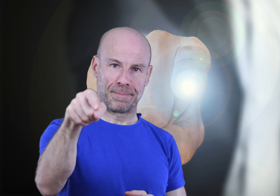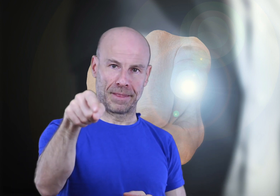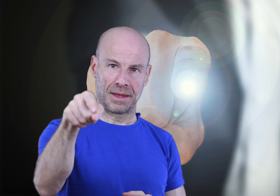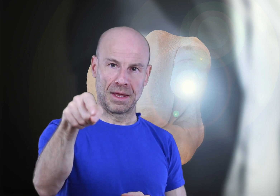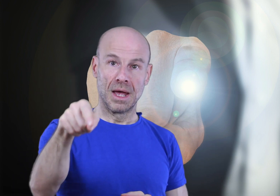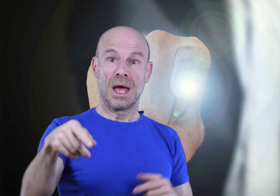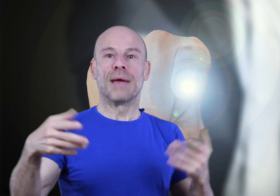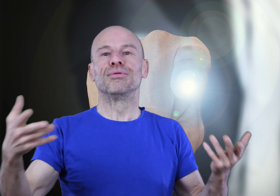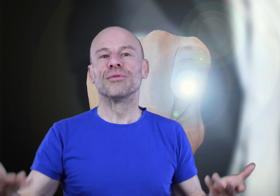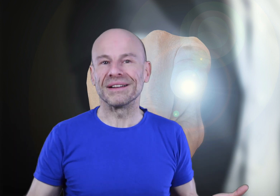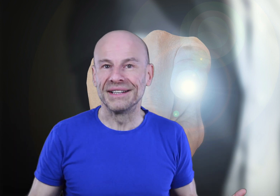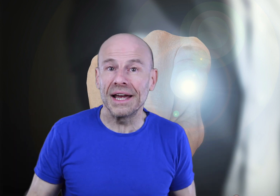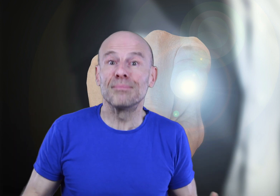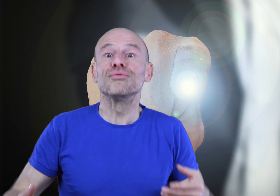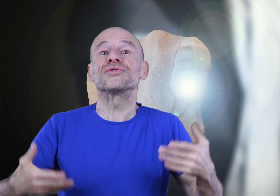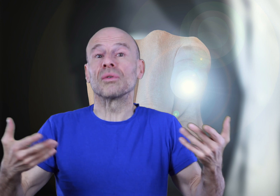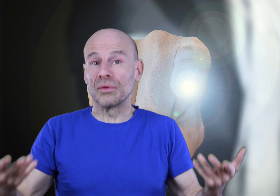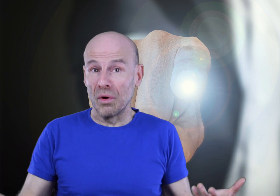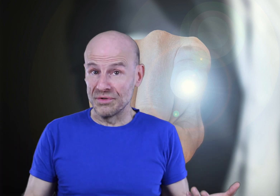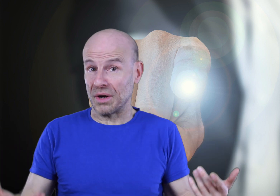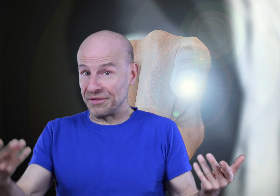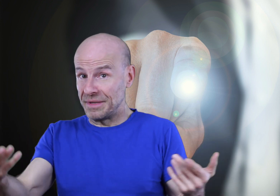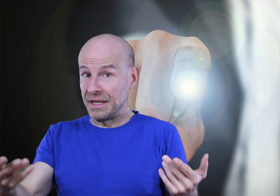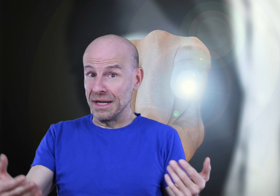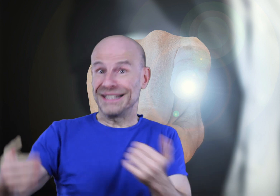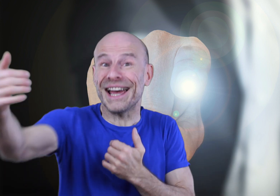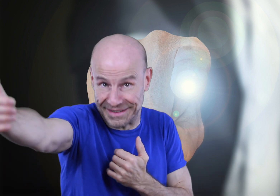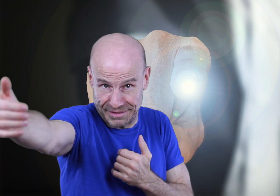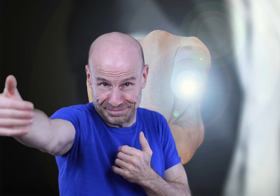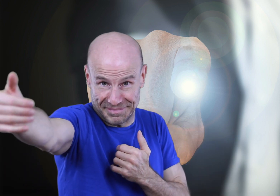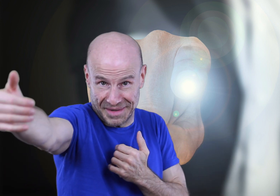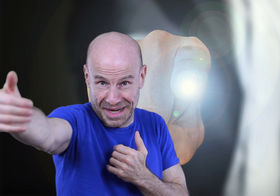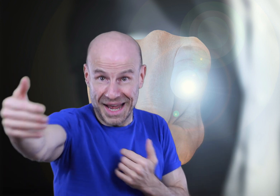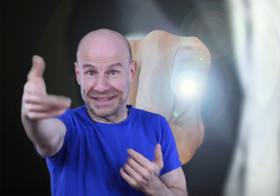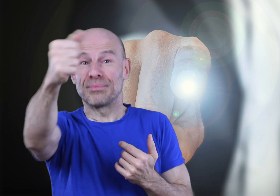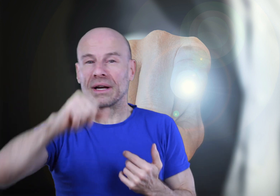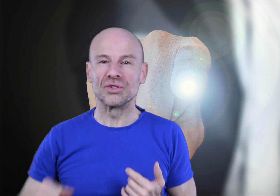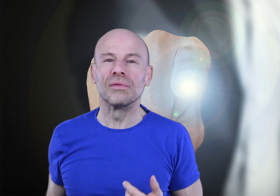Et plus vous pratiquerez, plus ce contrôle vous sera familier et direct, à tel point